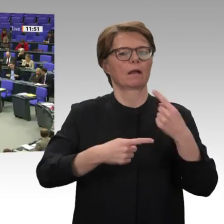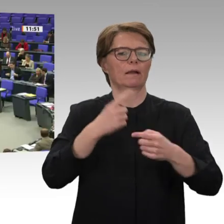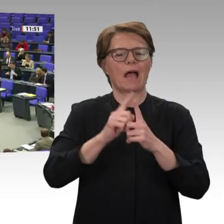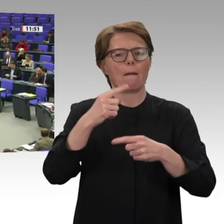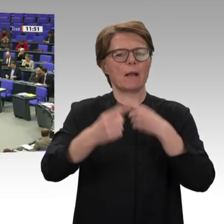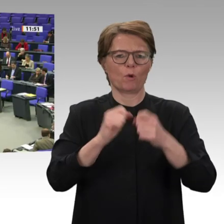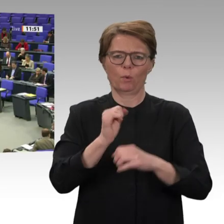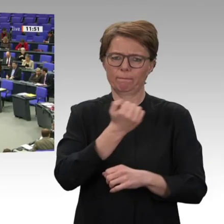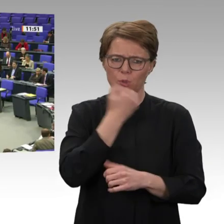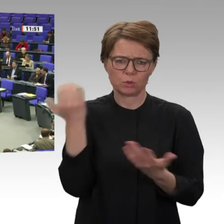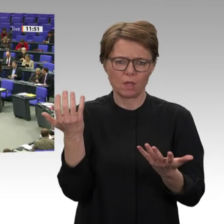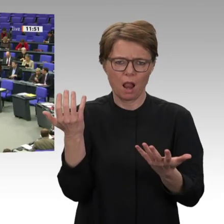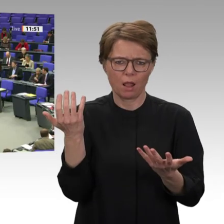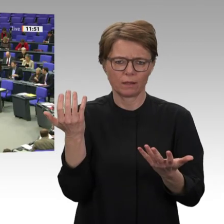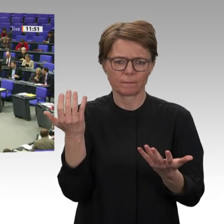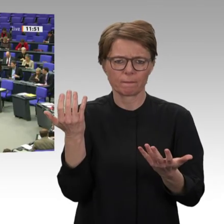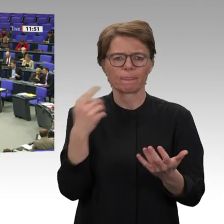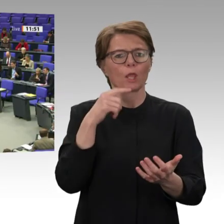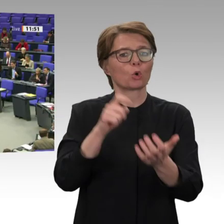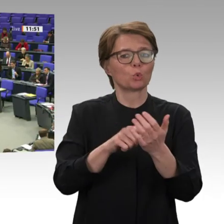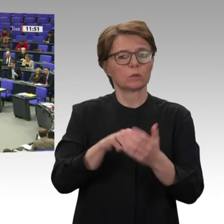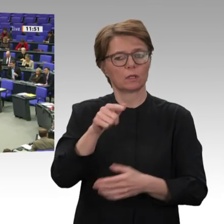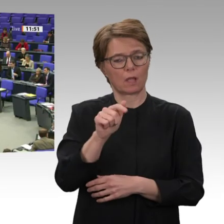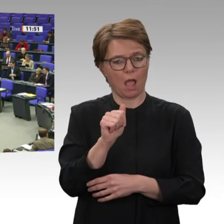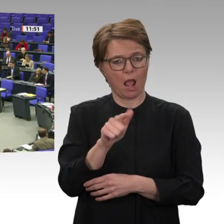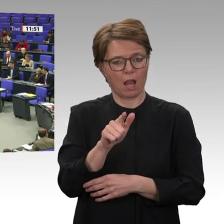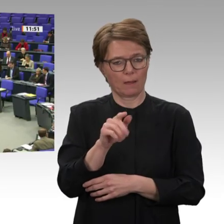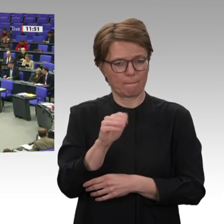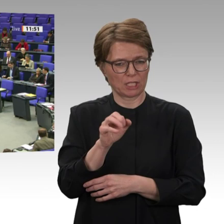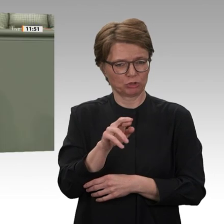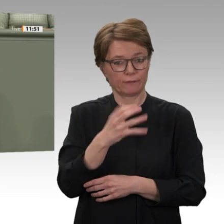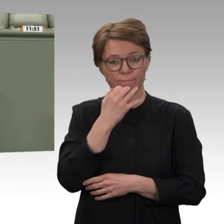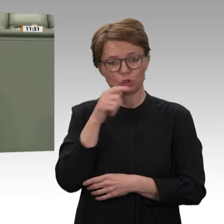Als die Massenbewegung Baschir zu Fall brachte, waren es die Rapid Support Forces, die ein